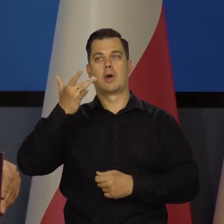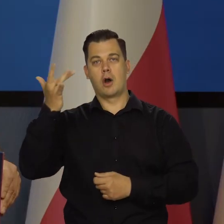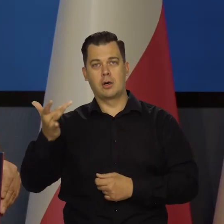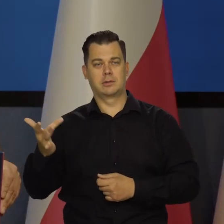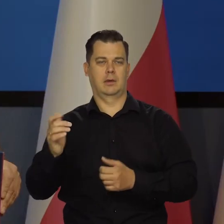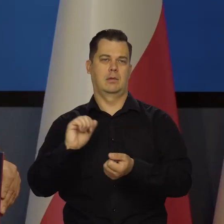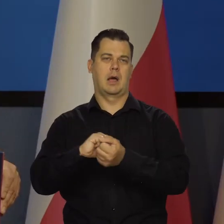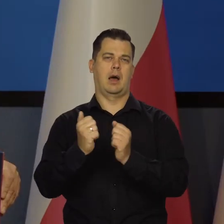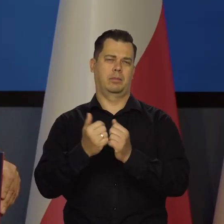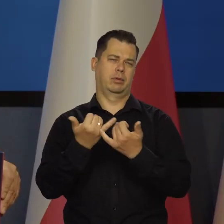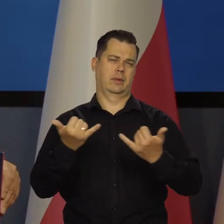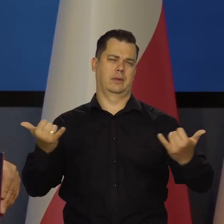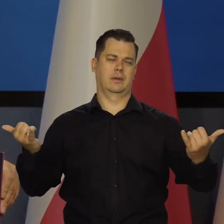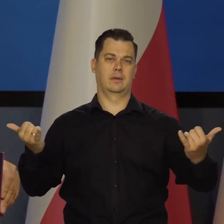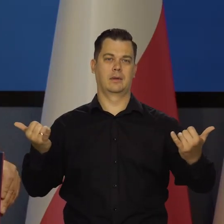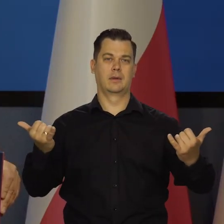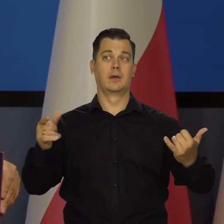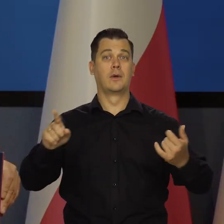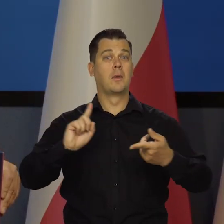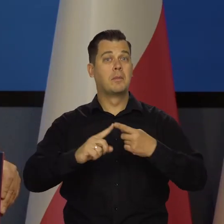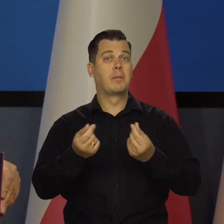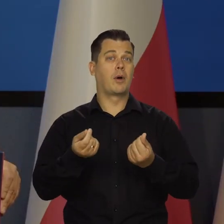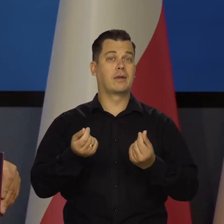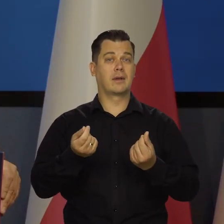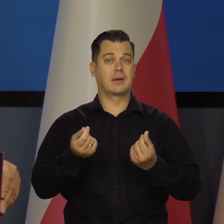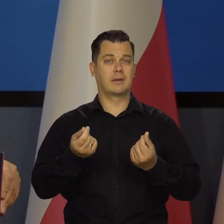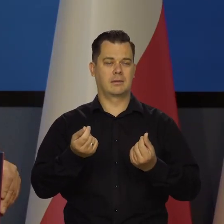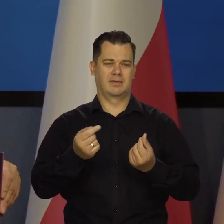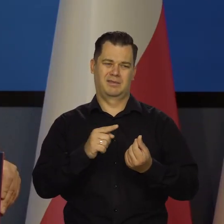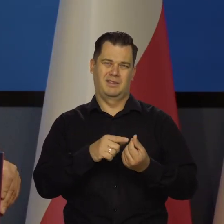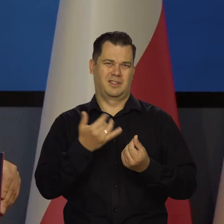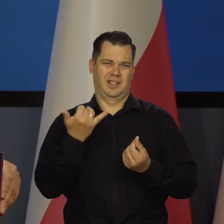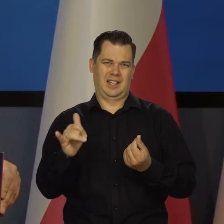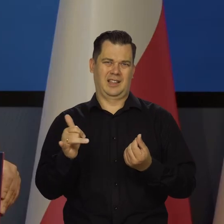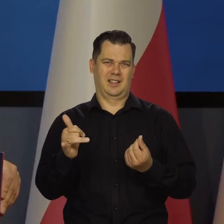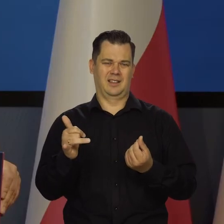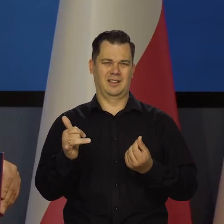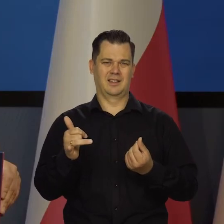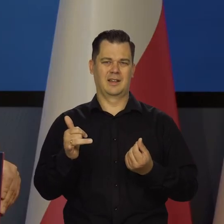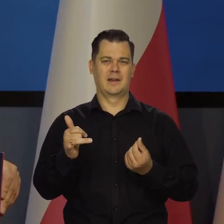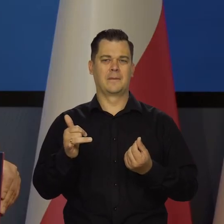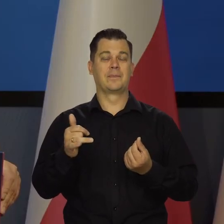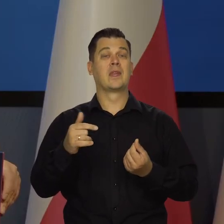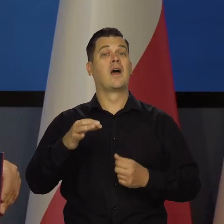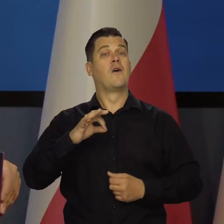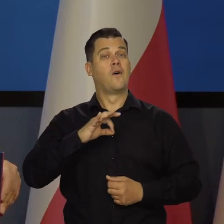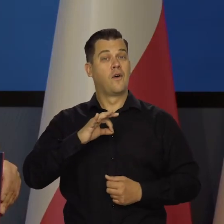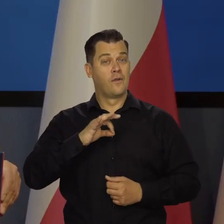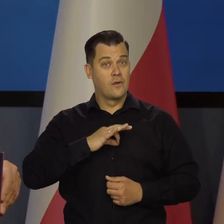czy jakichś tam innych. Polityka pieniężna nic tutaj na to nie działa. My swoimi działaniami świadomie